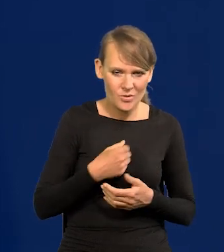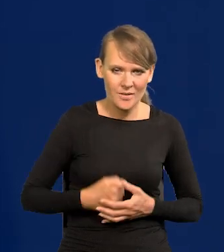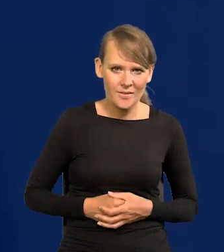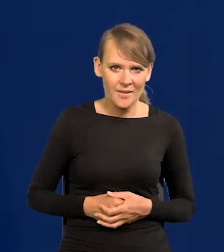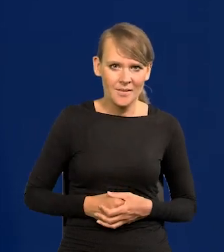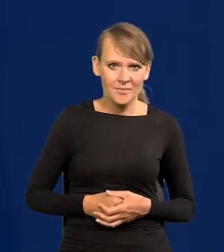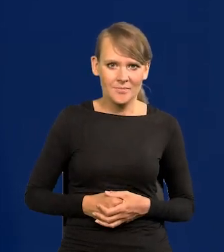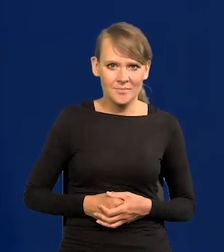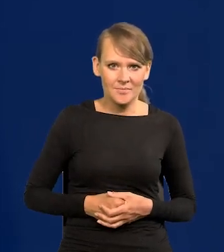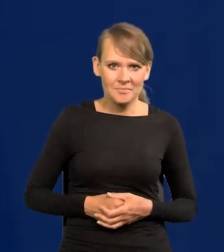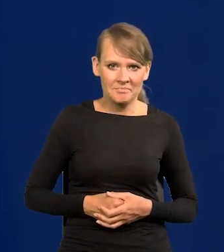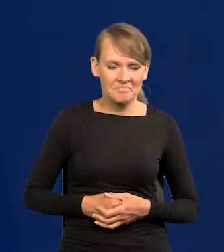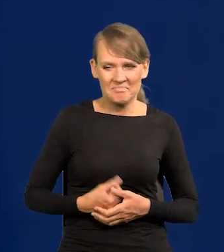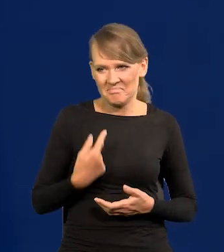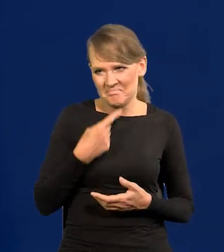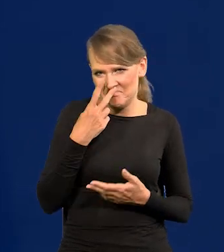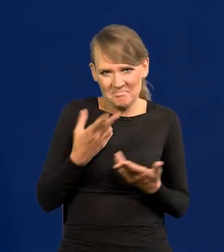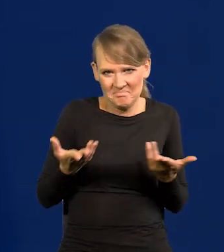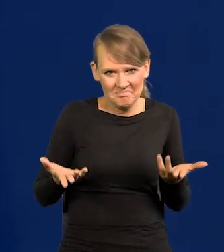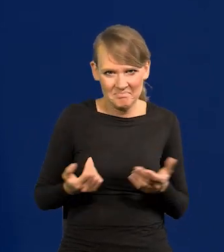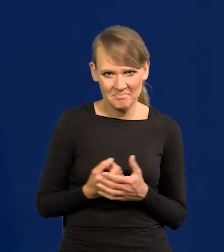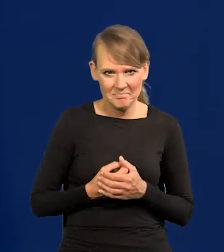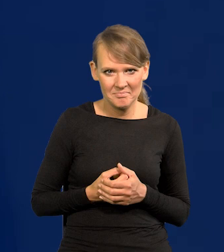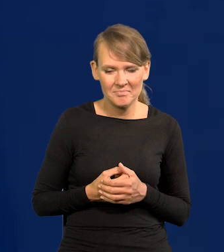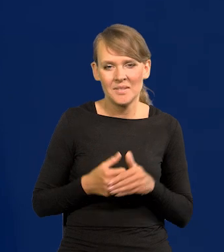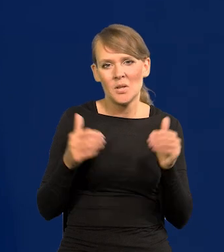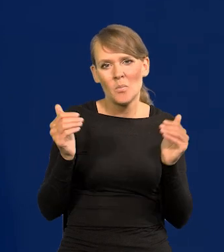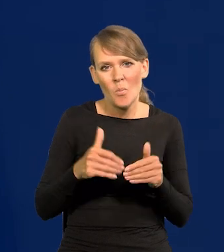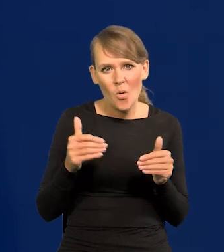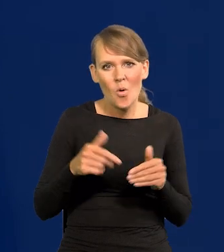Może jakieś uwagi dotyczące mechanizmu funkcjonowania,